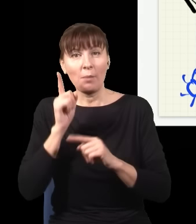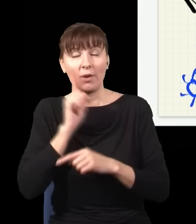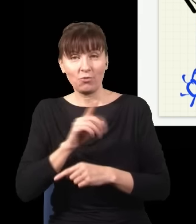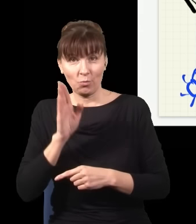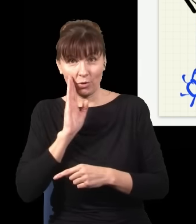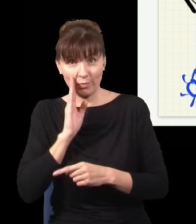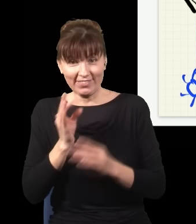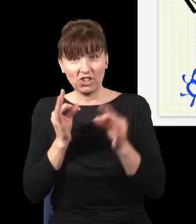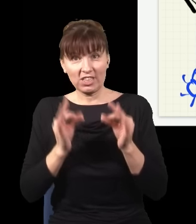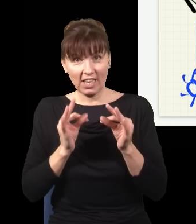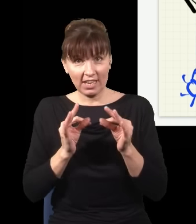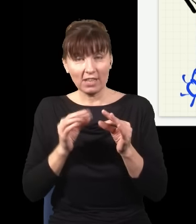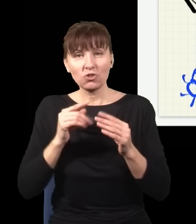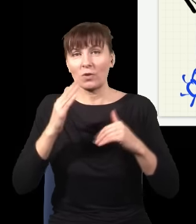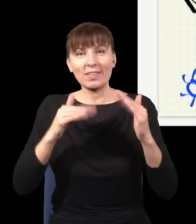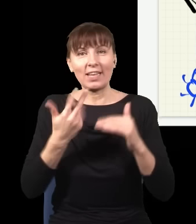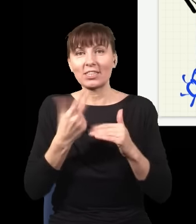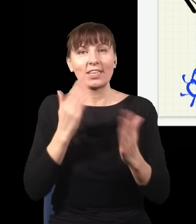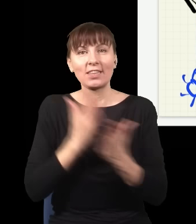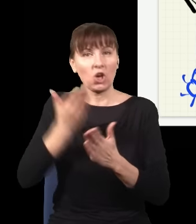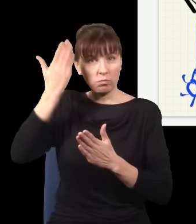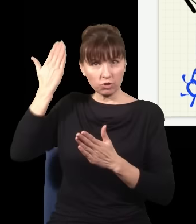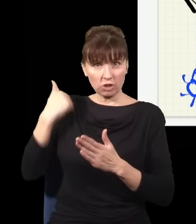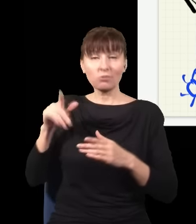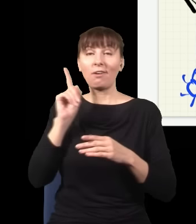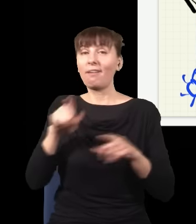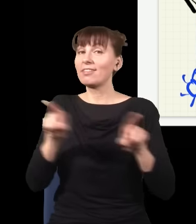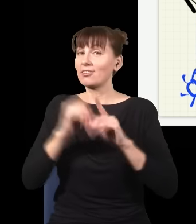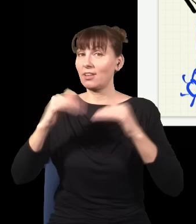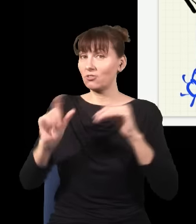zależy nie tylko od tego, co było kiedyś, ale także od tego, co dopiero będzie.